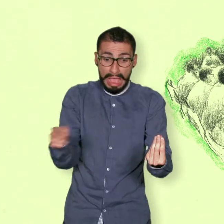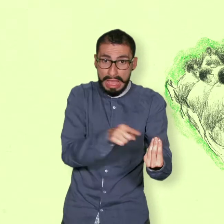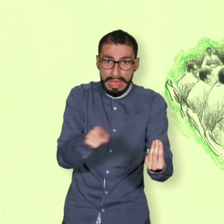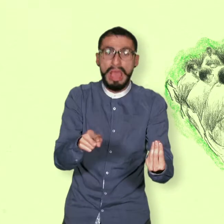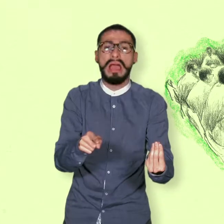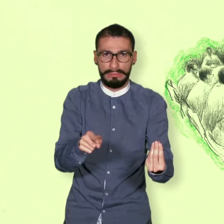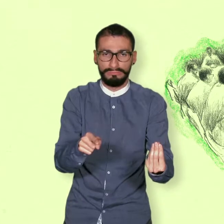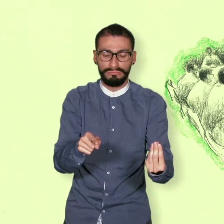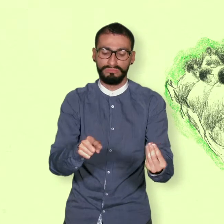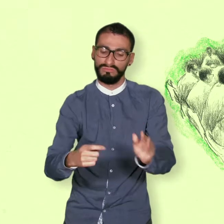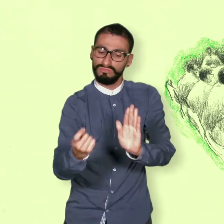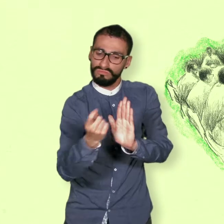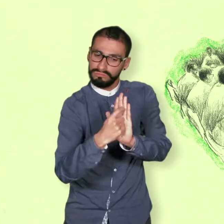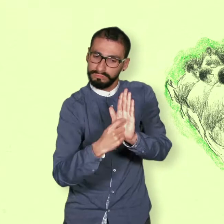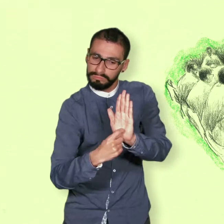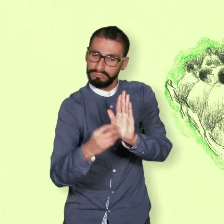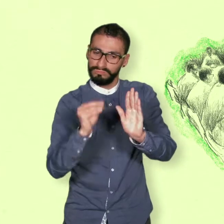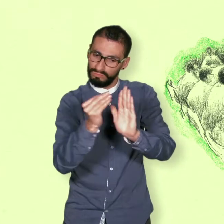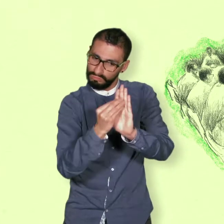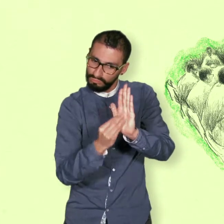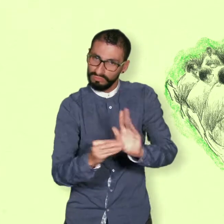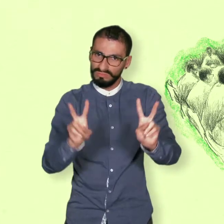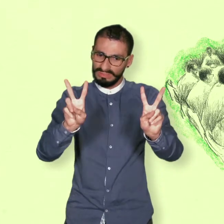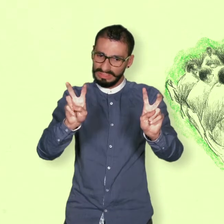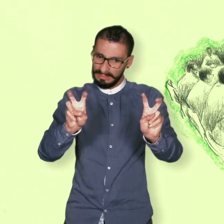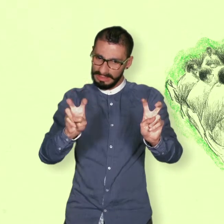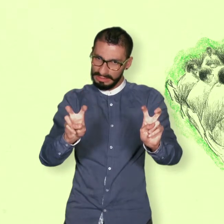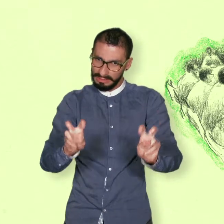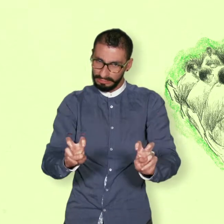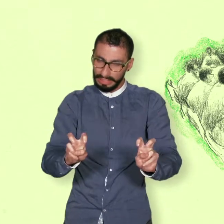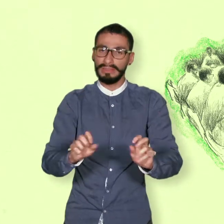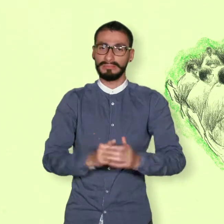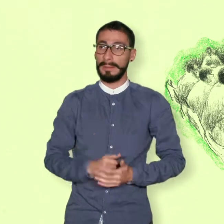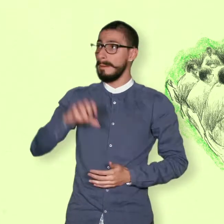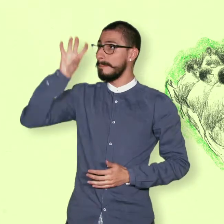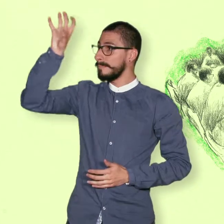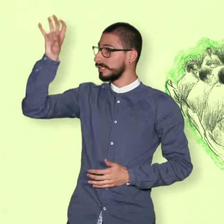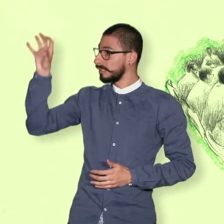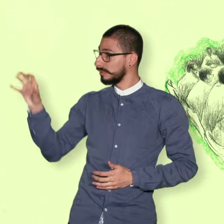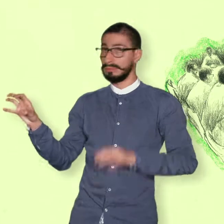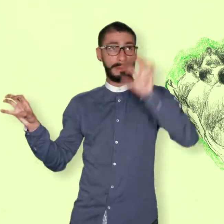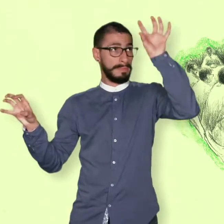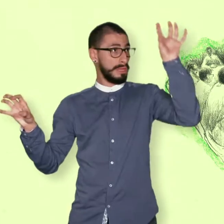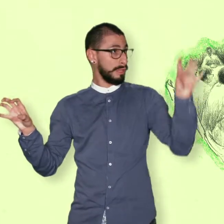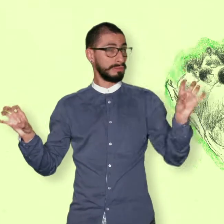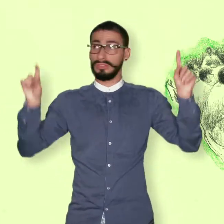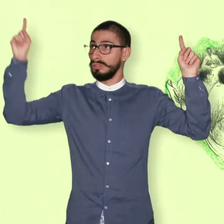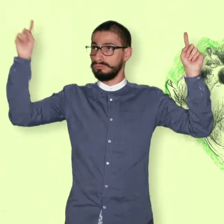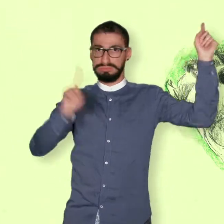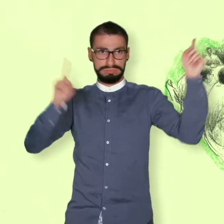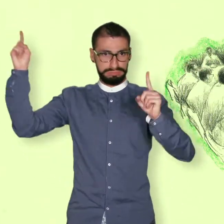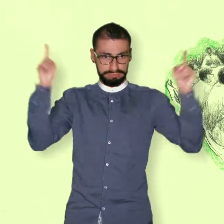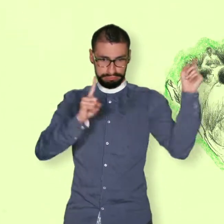es decir en una serie de puntos para discutir. Contar con la ayuda de diplomáticos de varios países